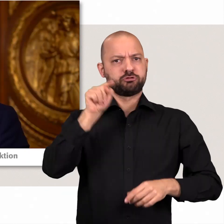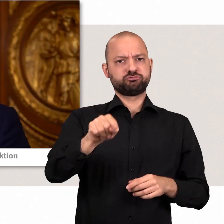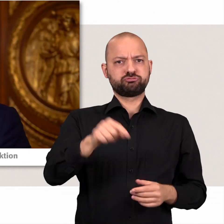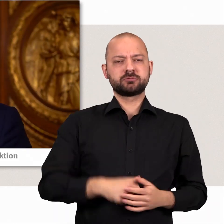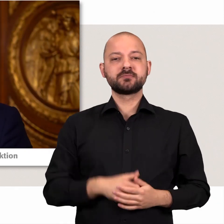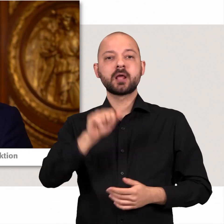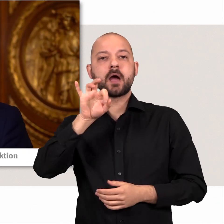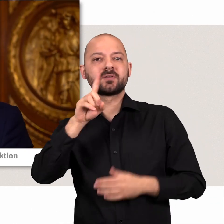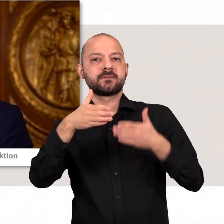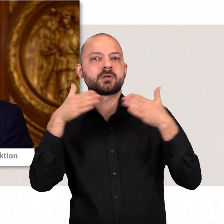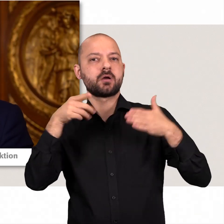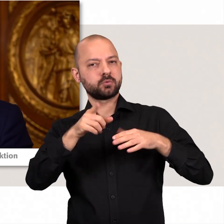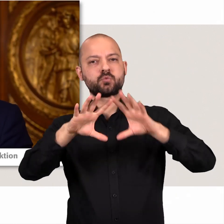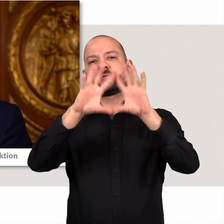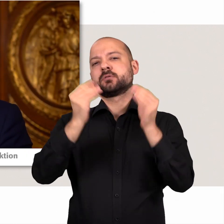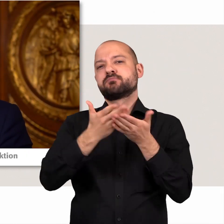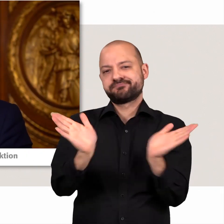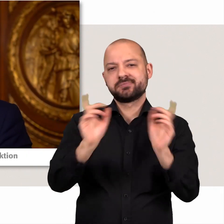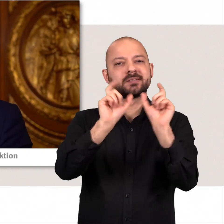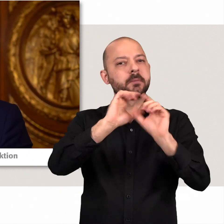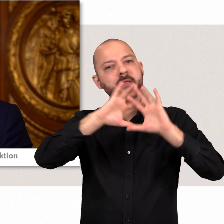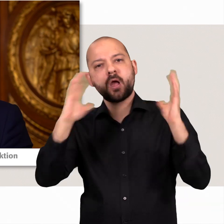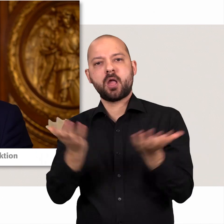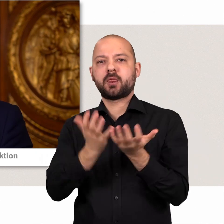Die AfD-Fraktion deckt die gesamten Themen der Hamburger Politik ab,